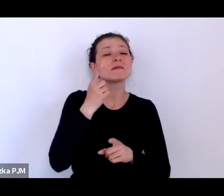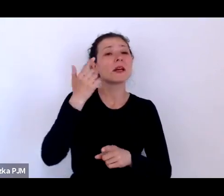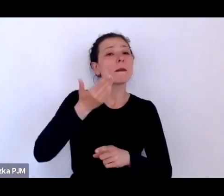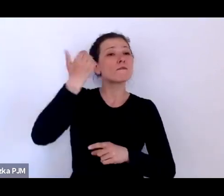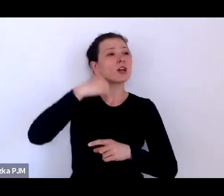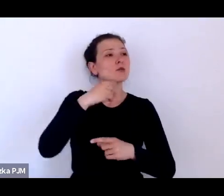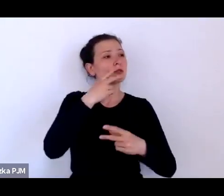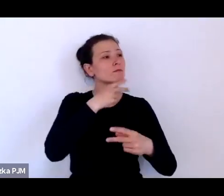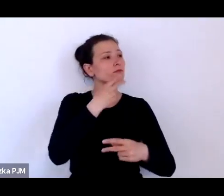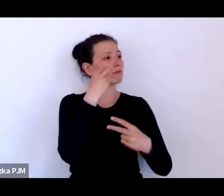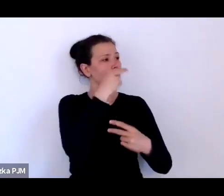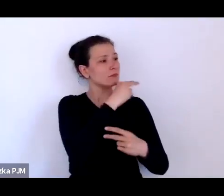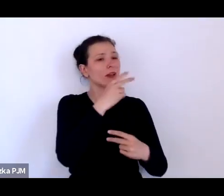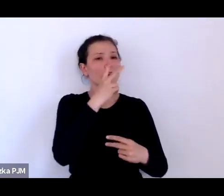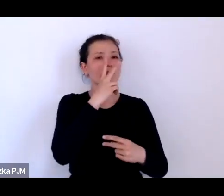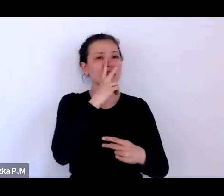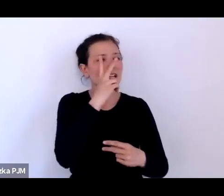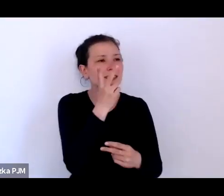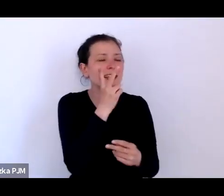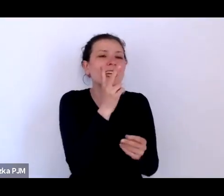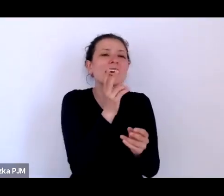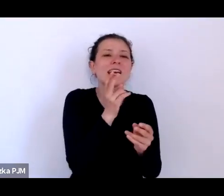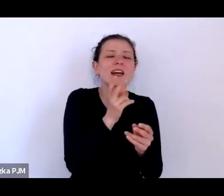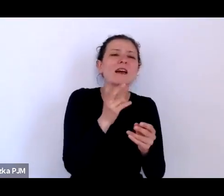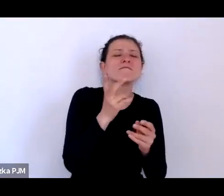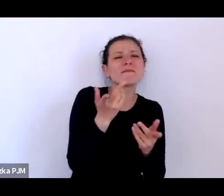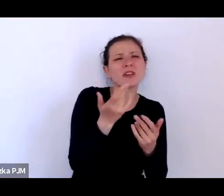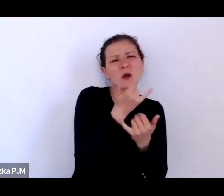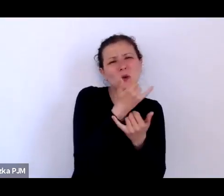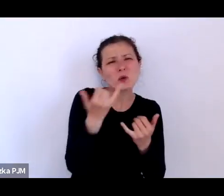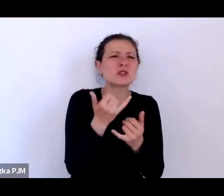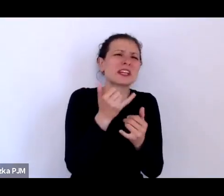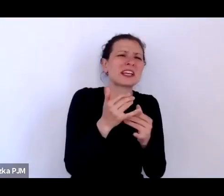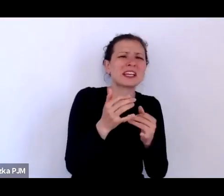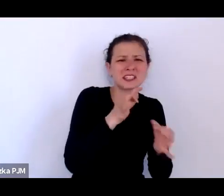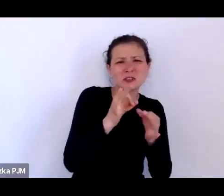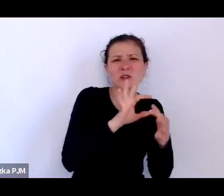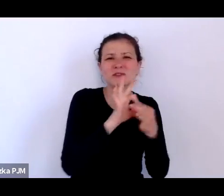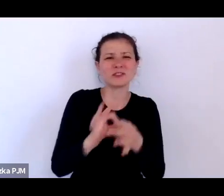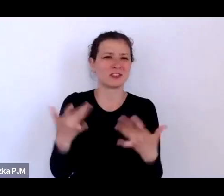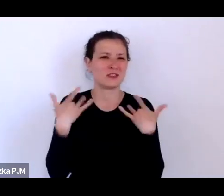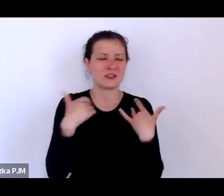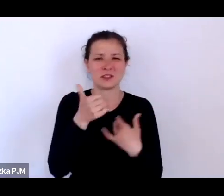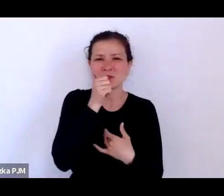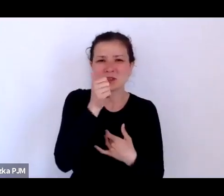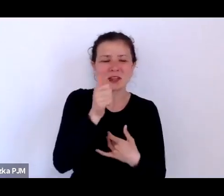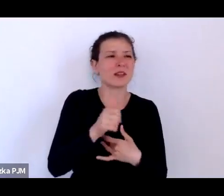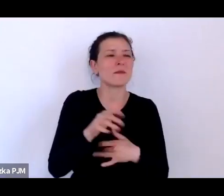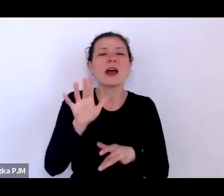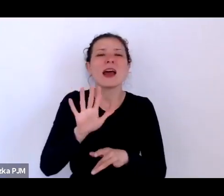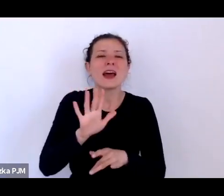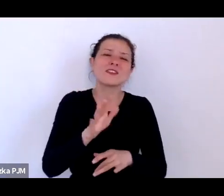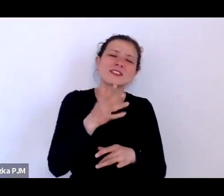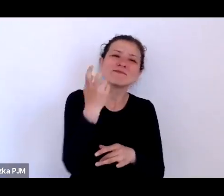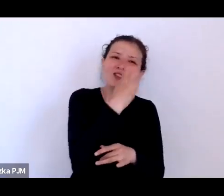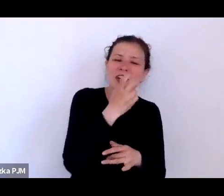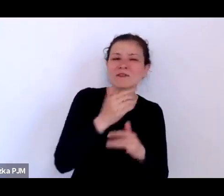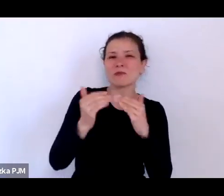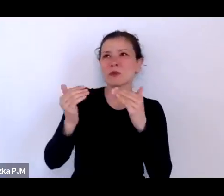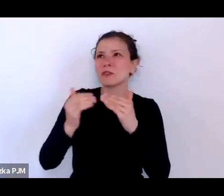jest znacznie ciekawsza niż z perspektywy makrohistorii i z perspektywy opowieści głównego nurtu opowieści politycznej